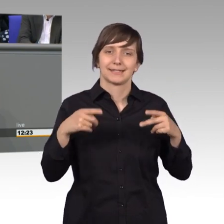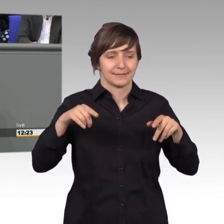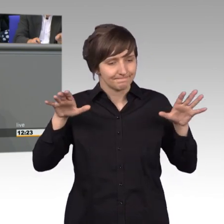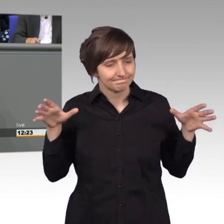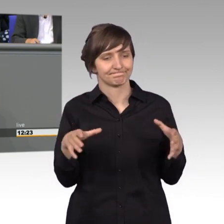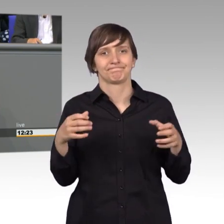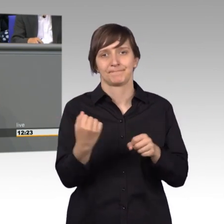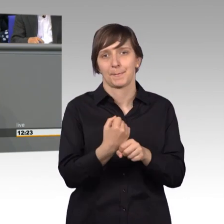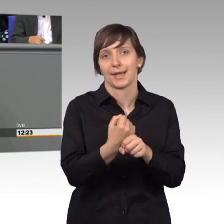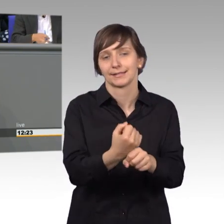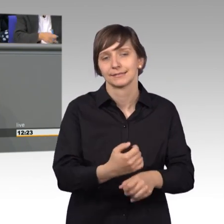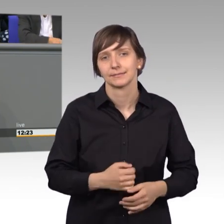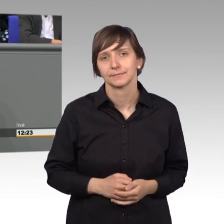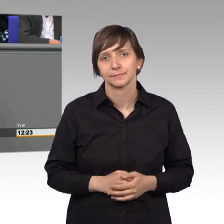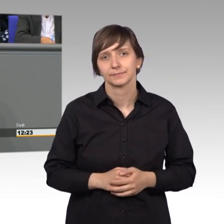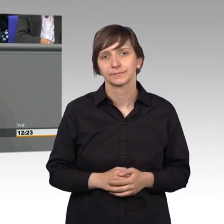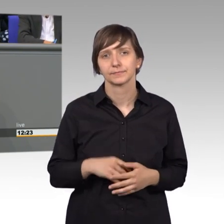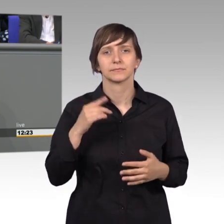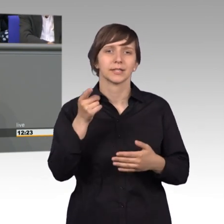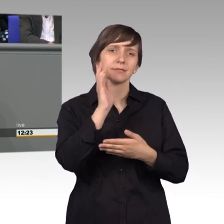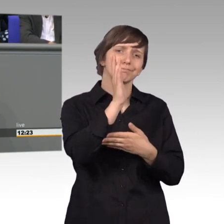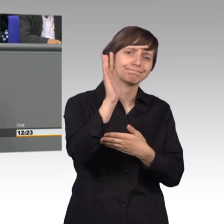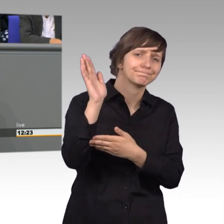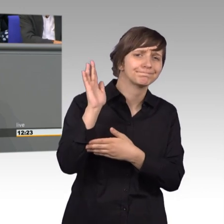zu arbeiten. Bei allen Worten die hier gefallen sind, möchte ich eines in